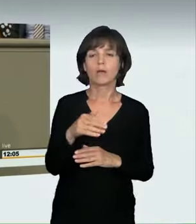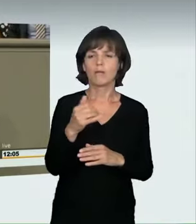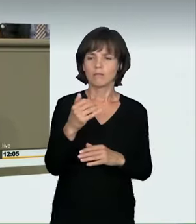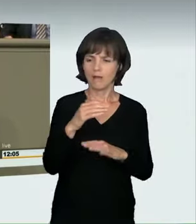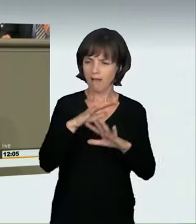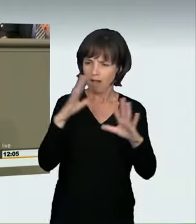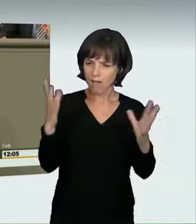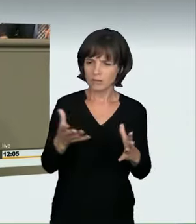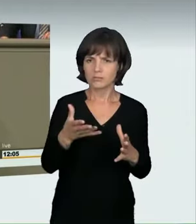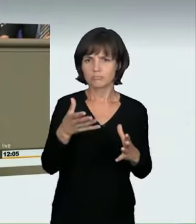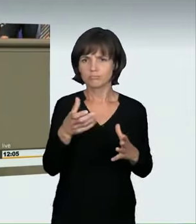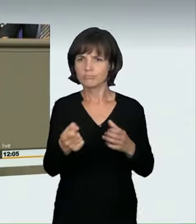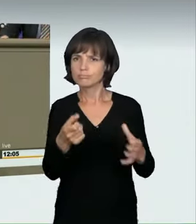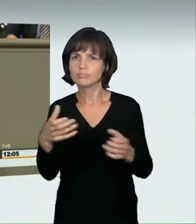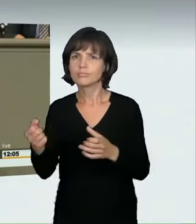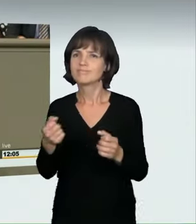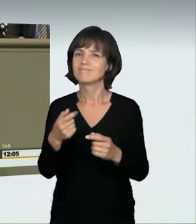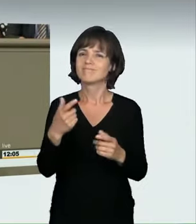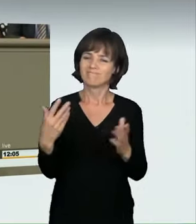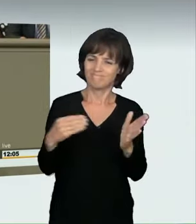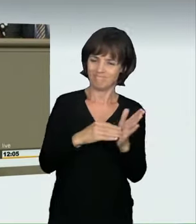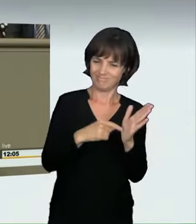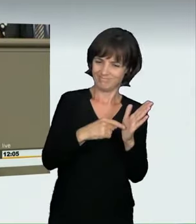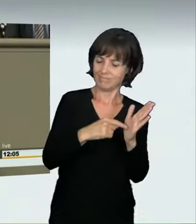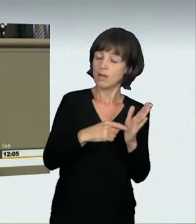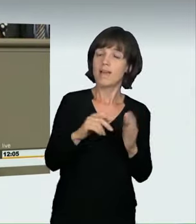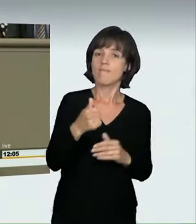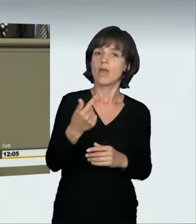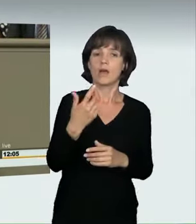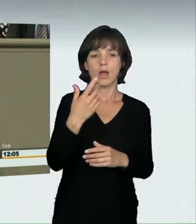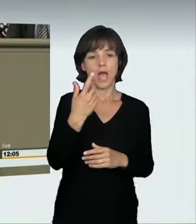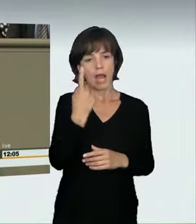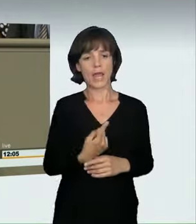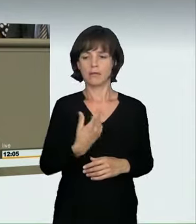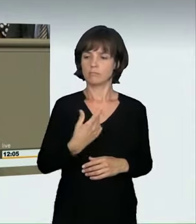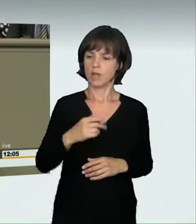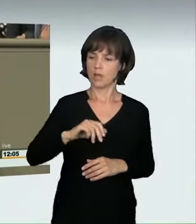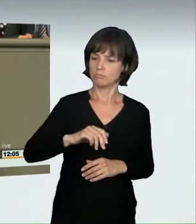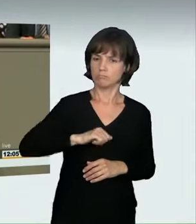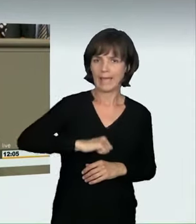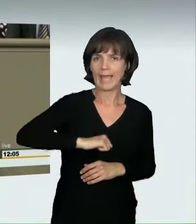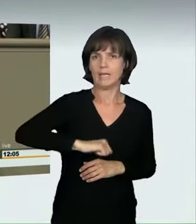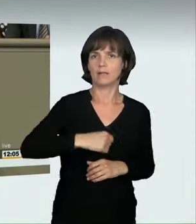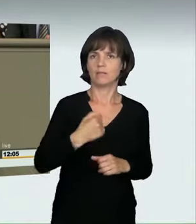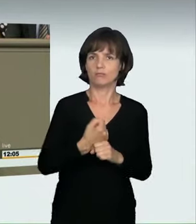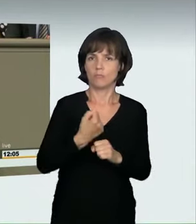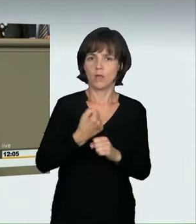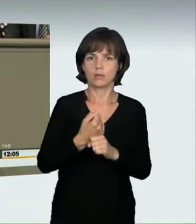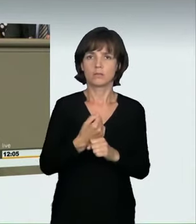Vielmehr umfassen wir damit diejenigen, die ein Rennen sozusagen gegen sich selbst fahren wollen, aber nicht diejenigen,